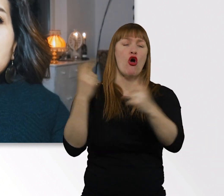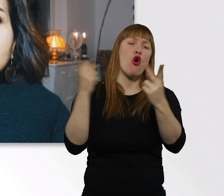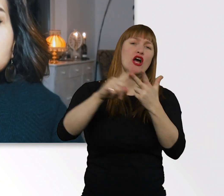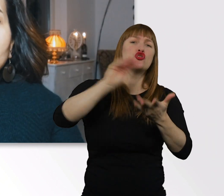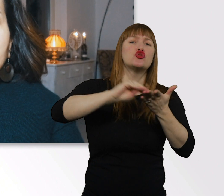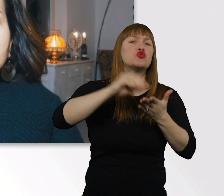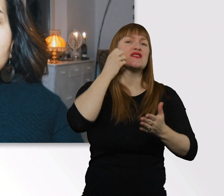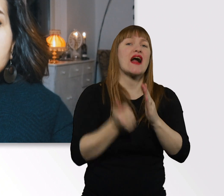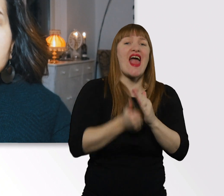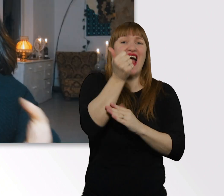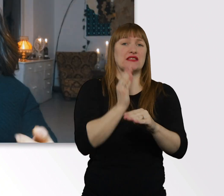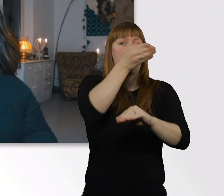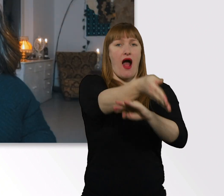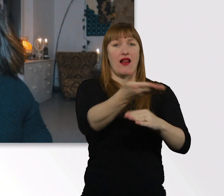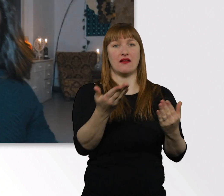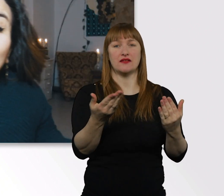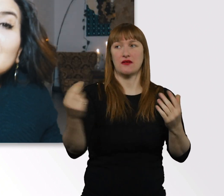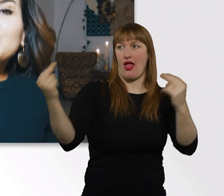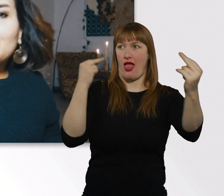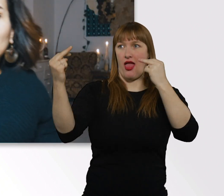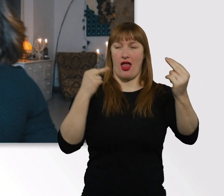Das sind Situationen, denen wir uns stellen müssen.